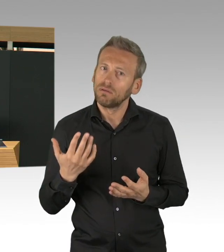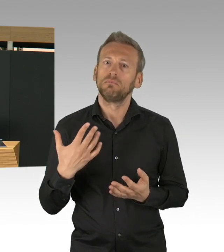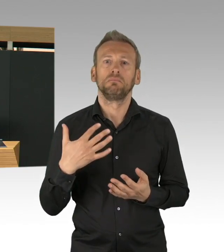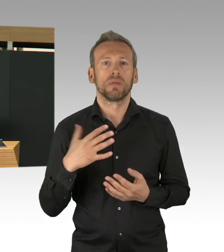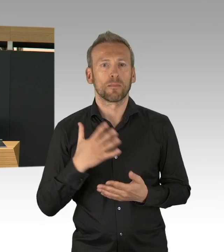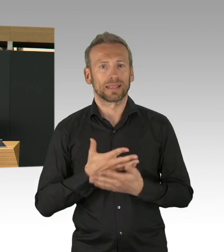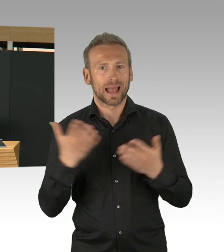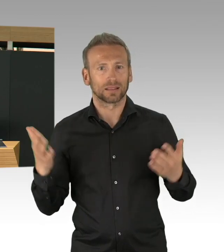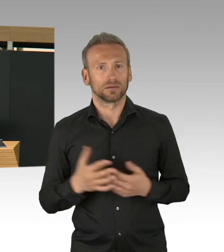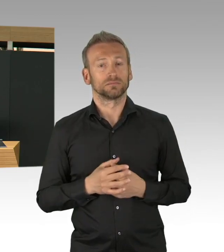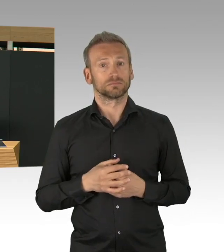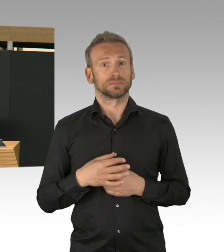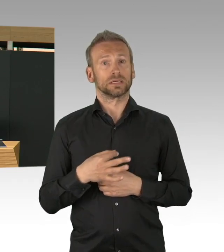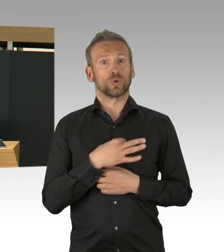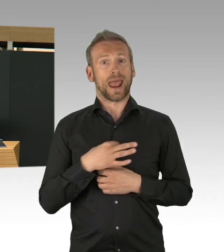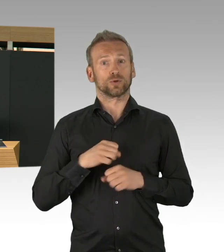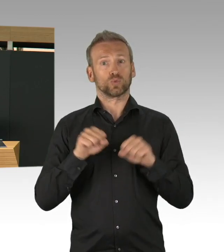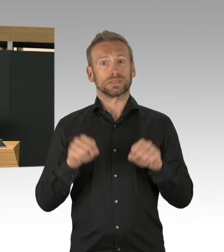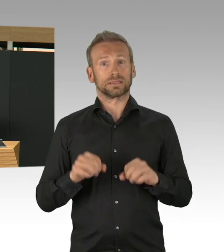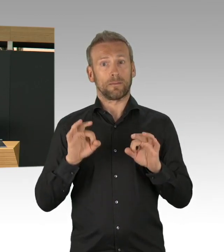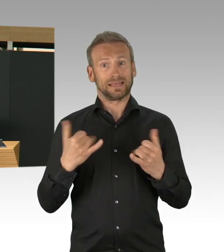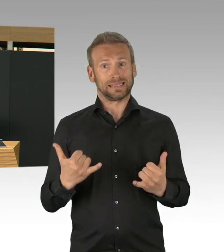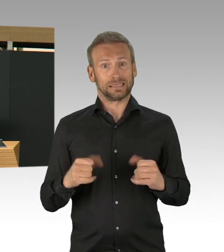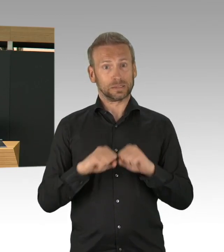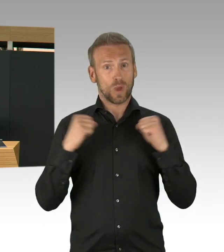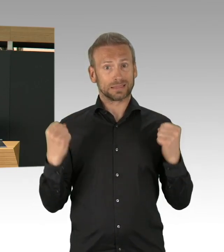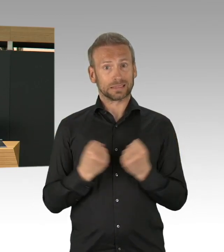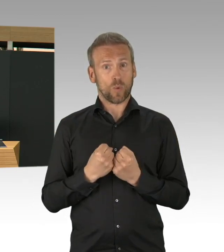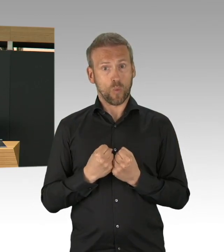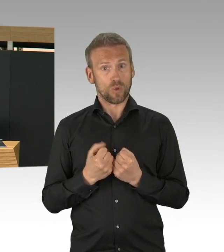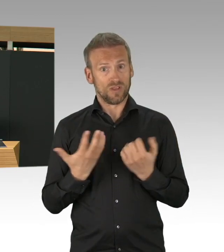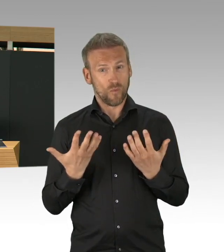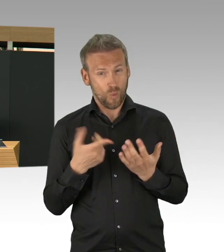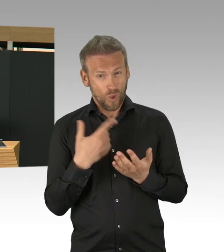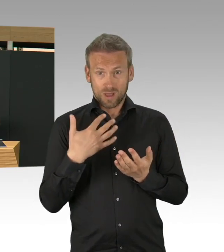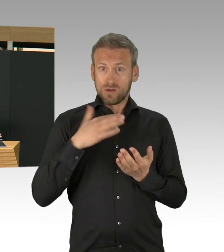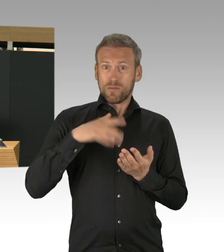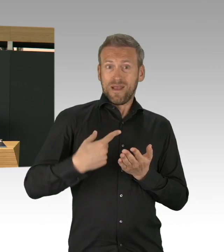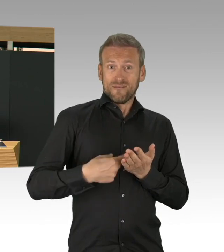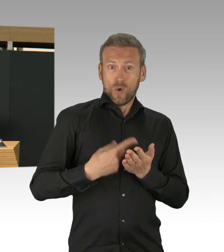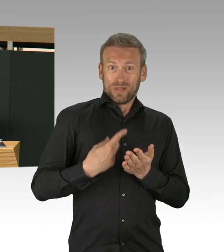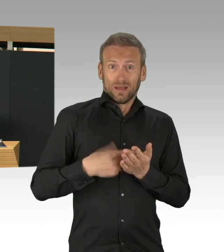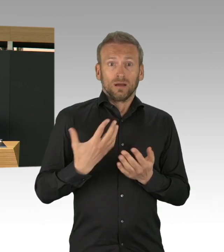oder ein Behandlungszentrum bauen und ich kann Ihnen heute hier sagen, der Start war am 1. April,